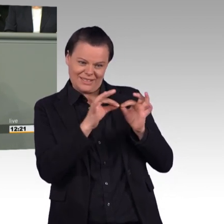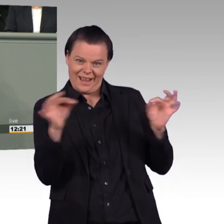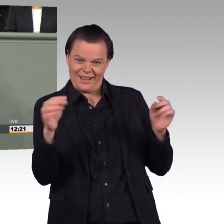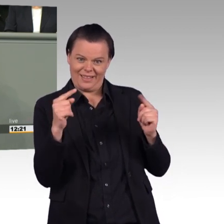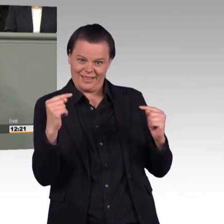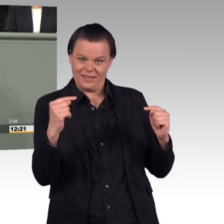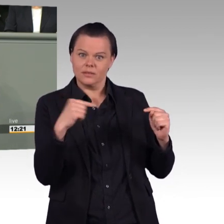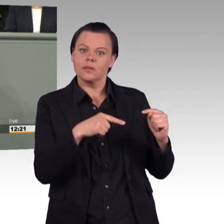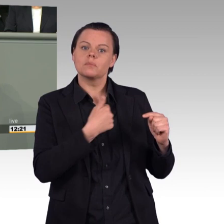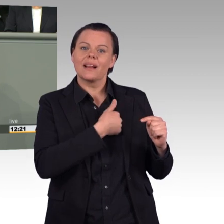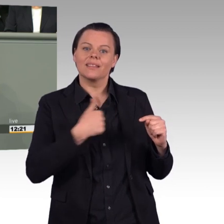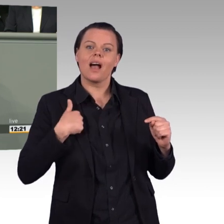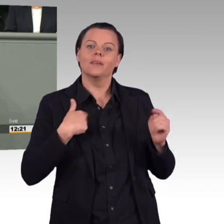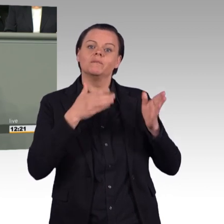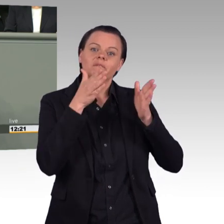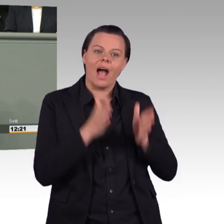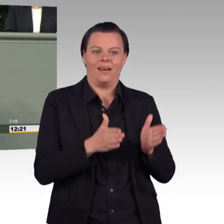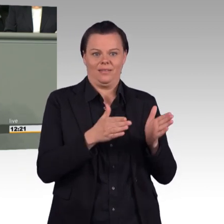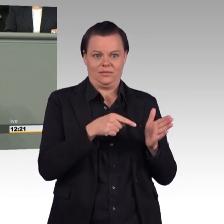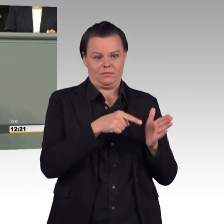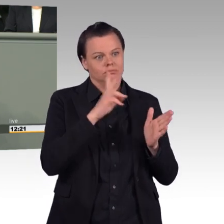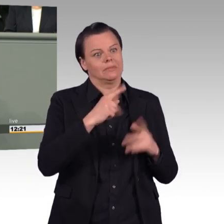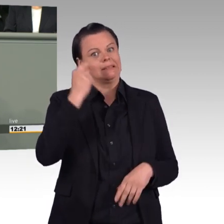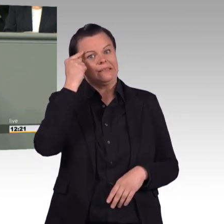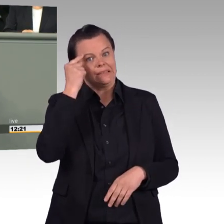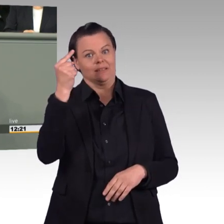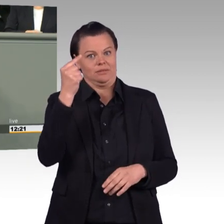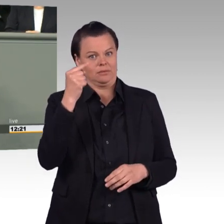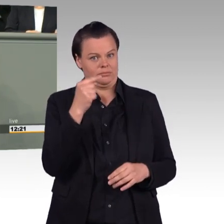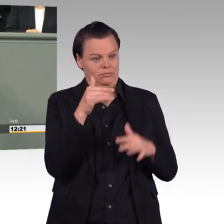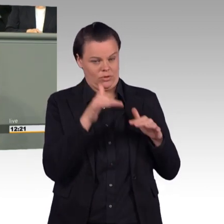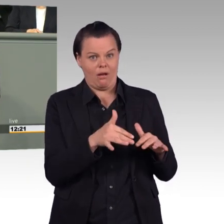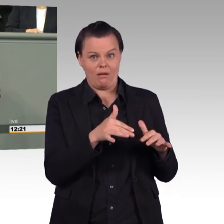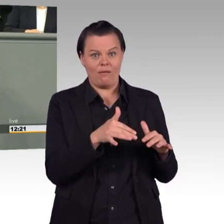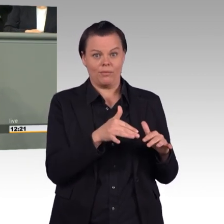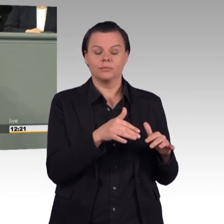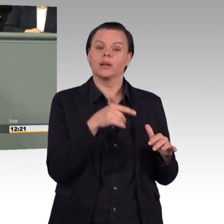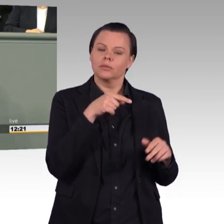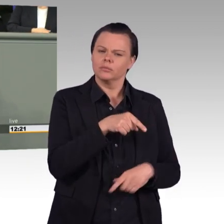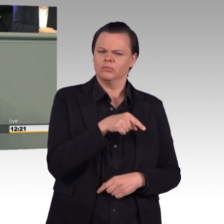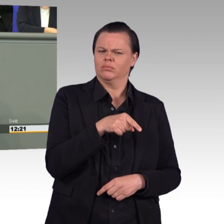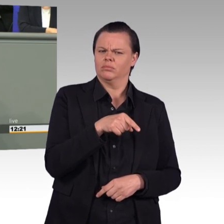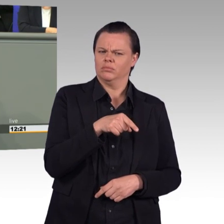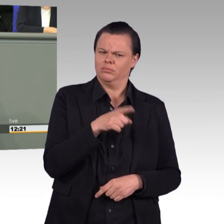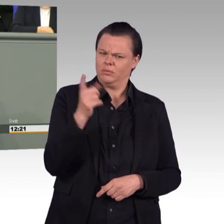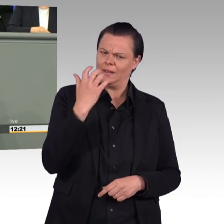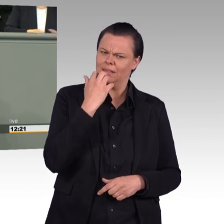da wollen Sie die Einsatzversorgung stärken. Und genau das lehnen wir als Linke ab. Wir wollen nicht mehr Einsätze, insbesondere nicht